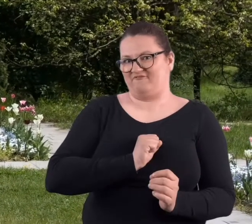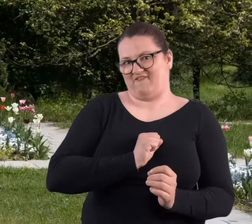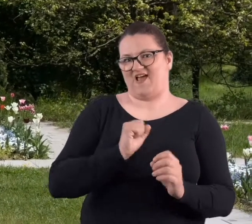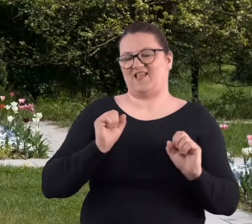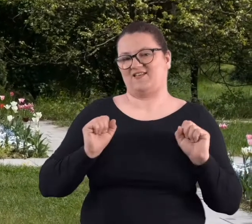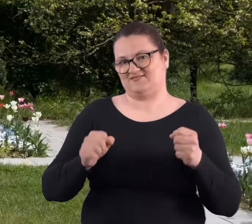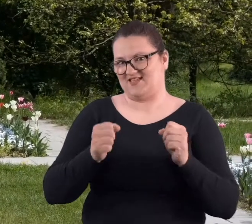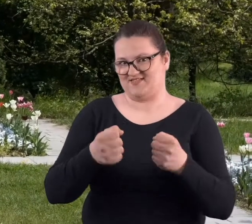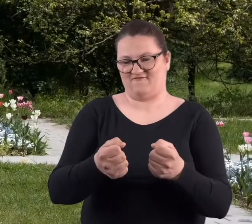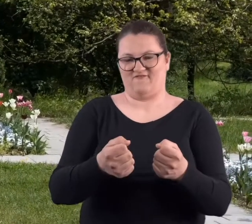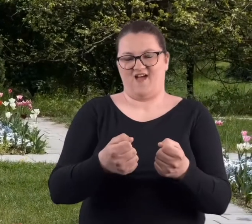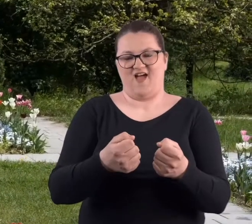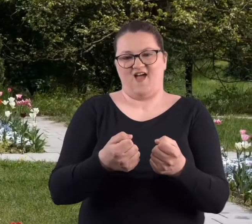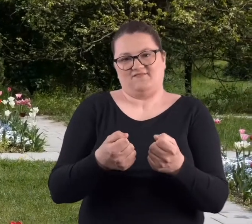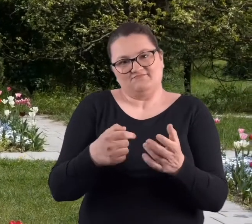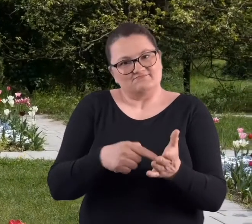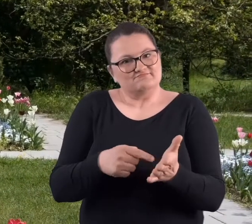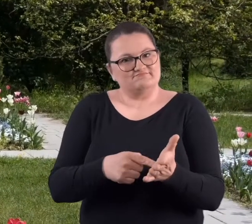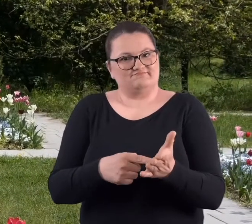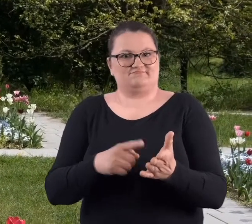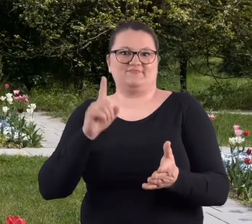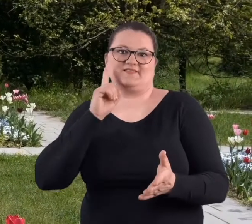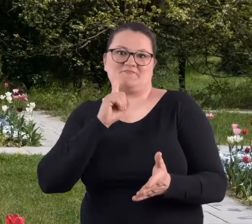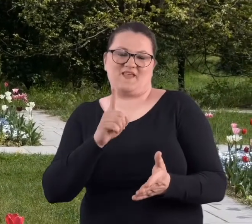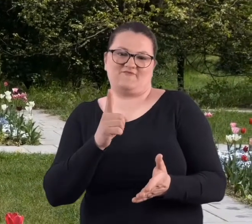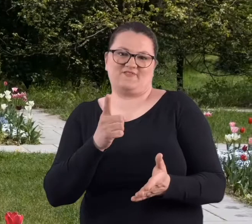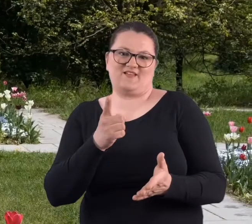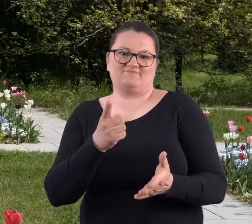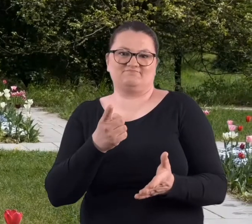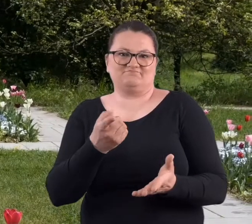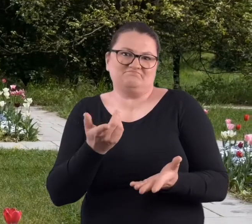bardzo fajna inicjatywa, taka, która właściwie..